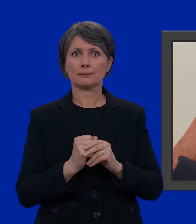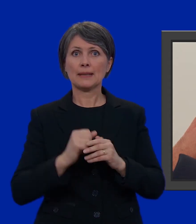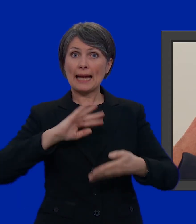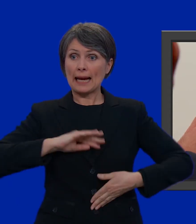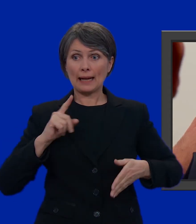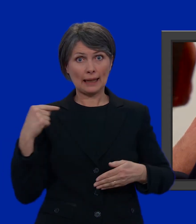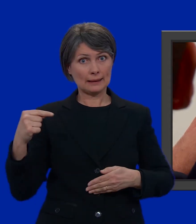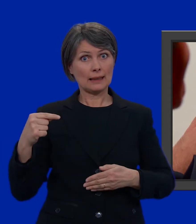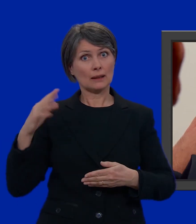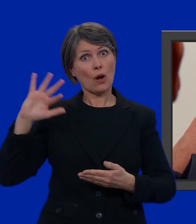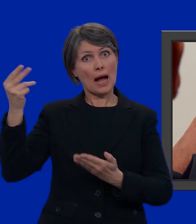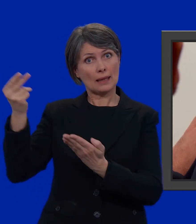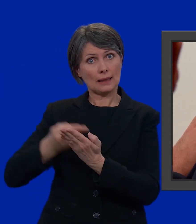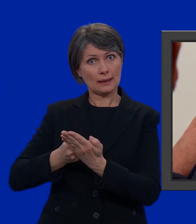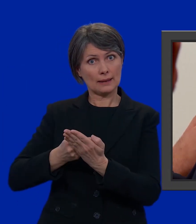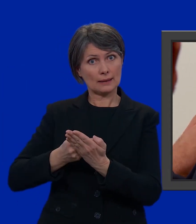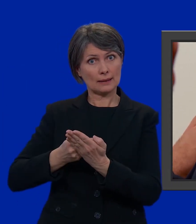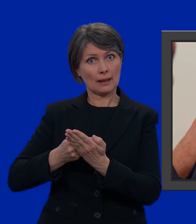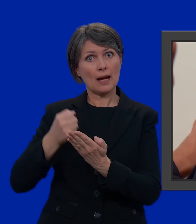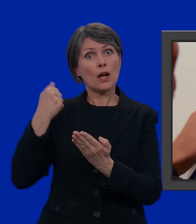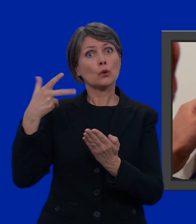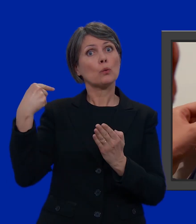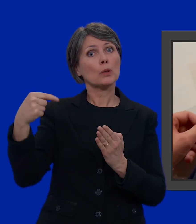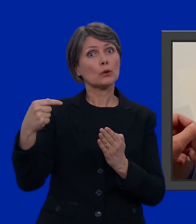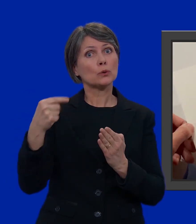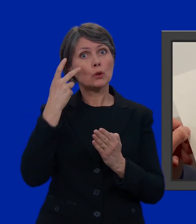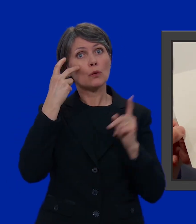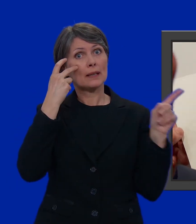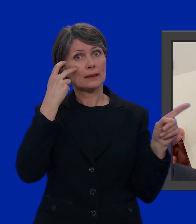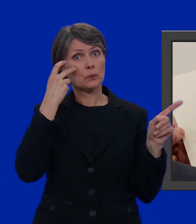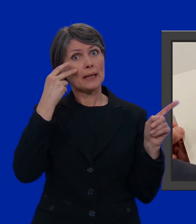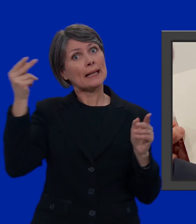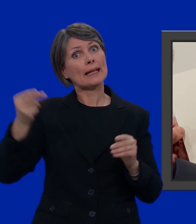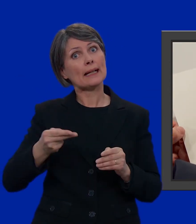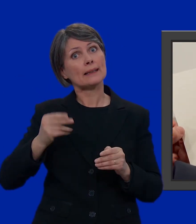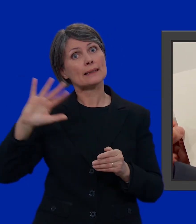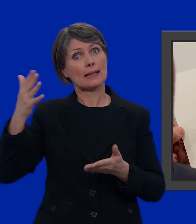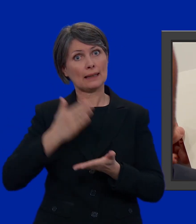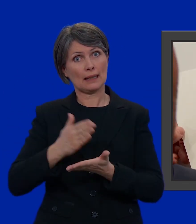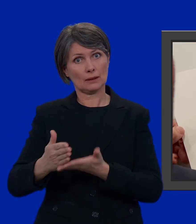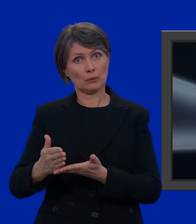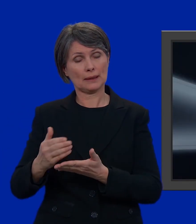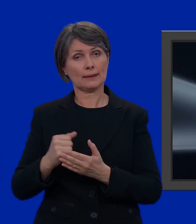del candidato dell'altra lista. Il numero del candidato lo trovate qui nella lista dell'altro partito.